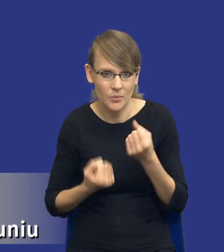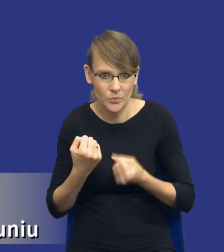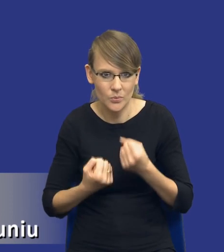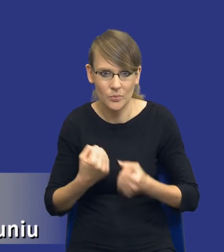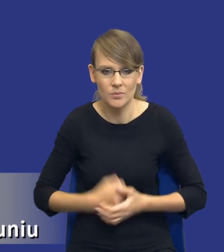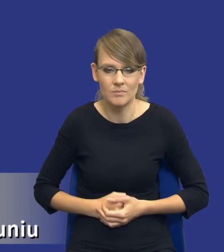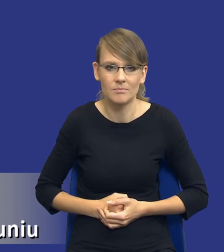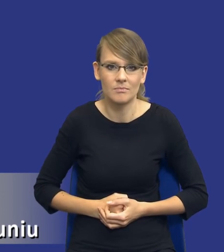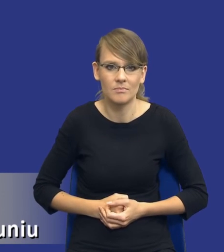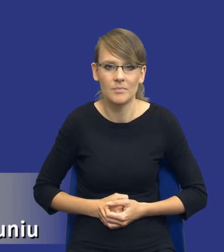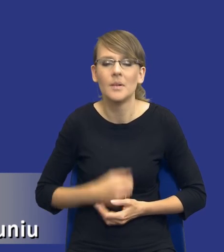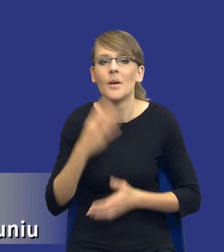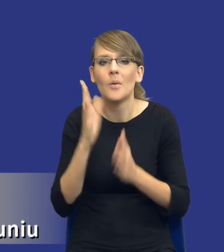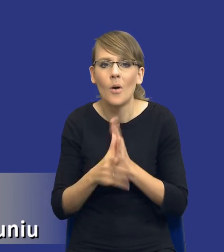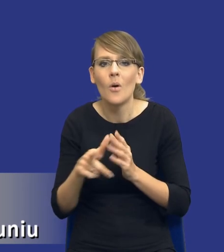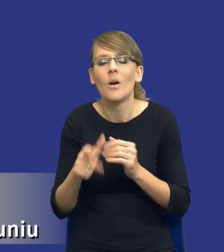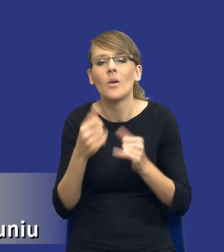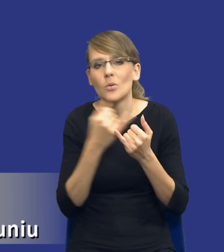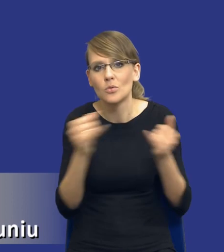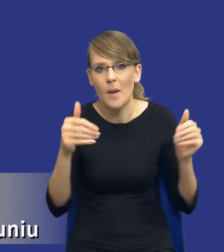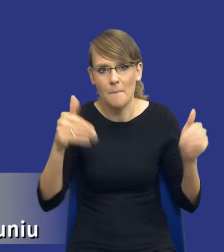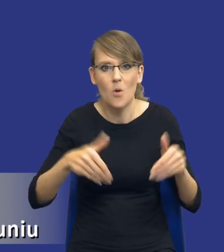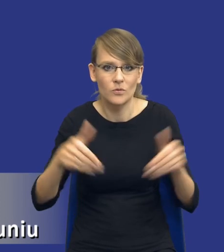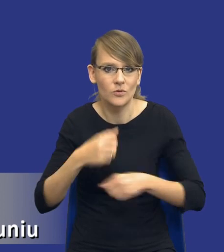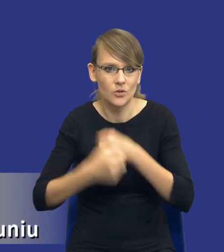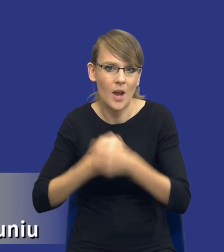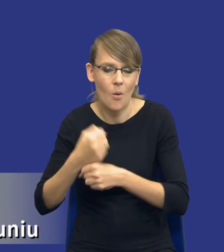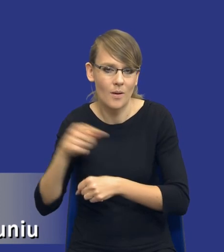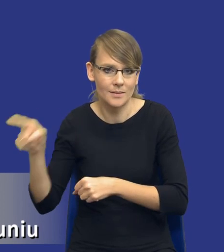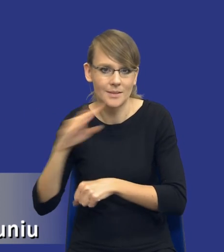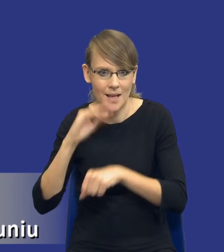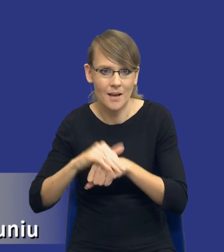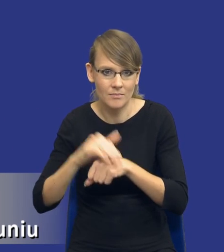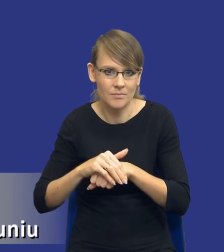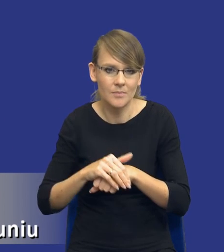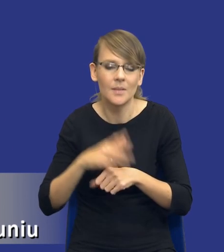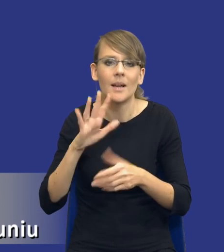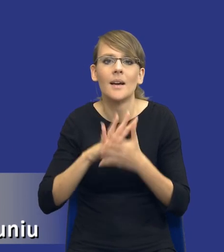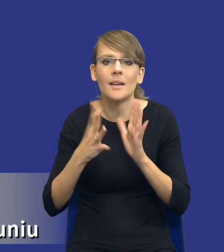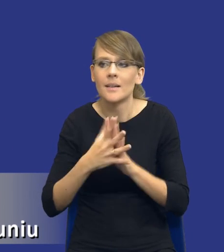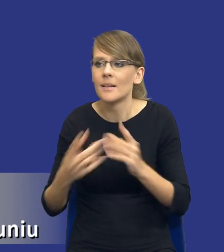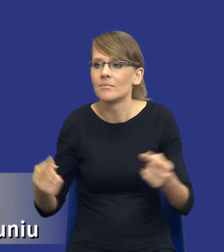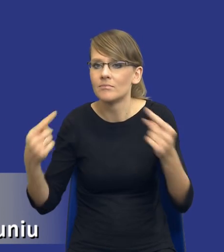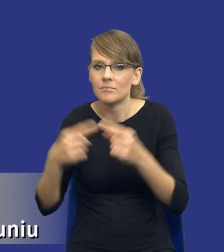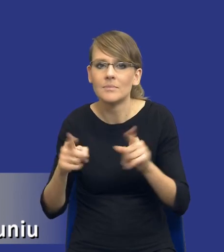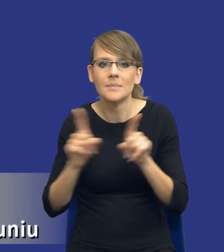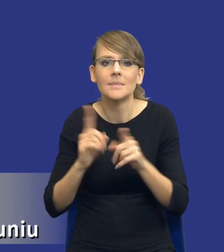Po prostu dotyczy różnych możliwości działań faktycznych zamawiającego w odniesieniu do rynku właściwego i do przedmiotu dla przedmiotu zamówienia i